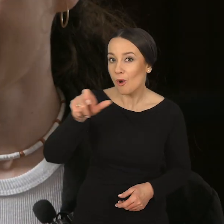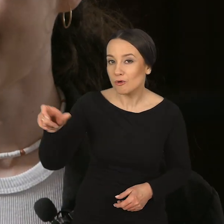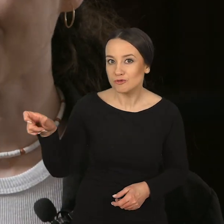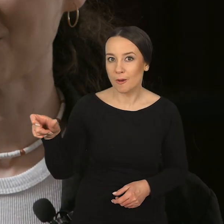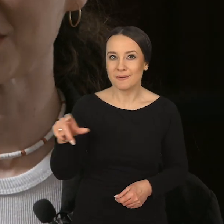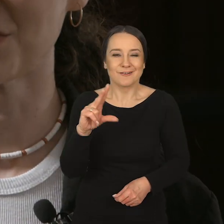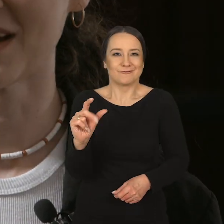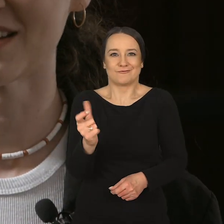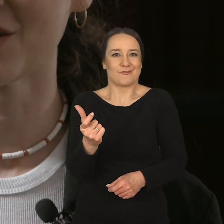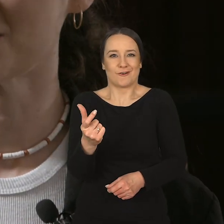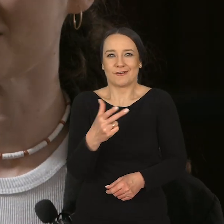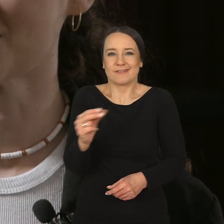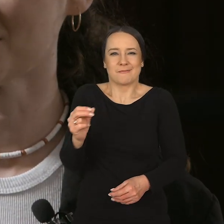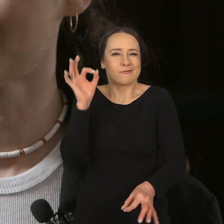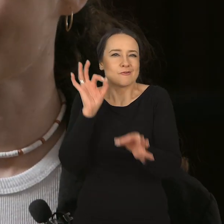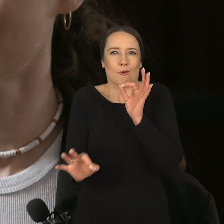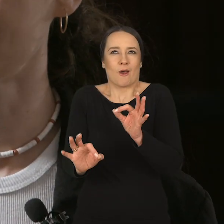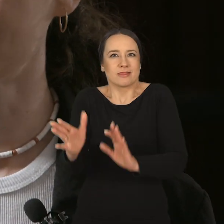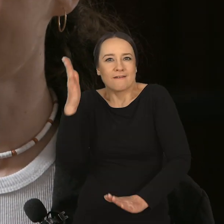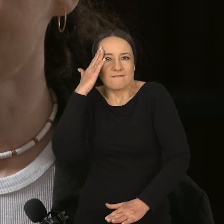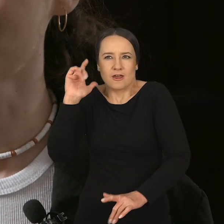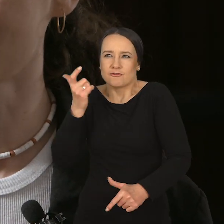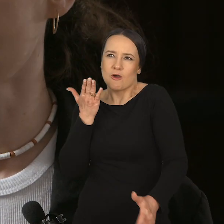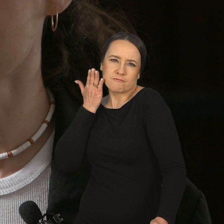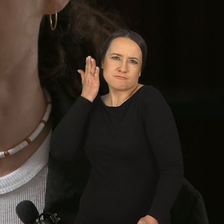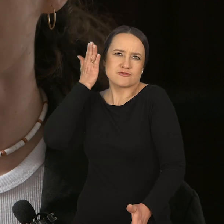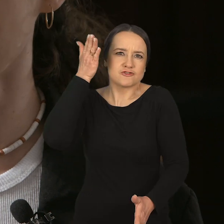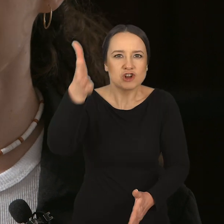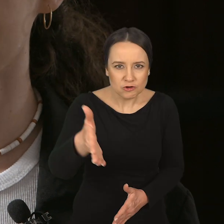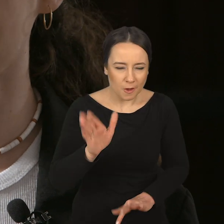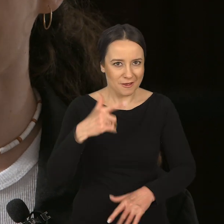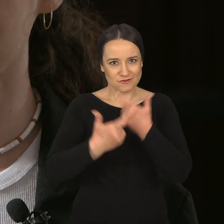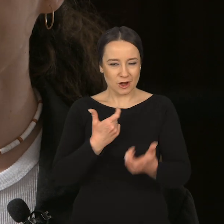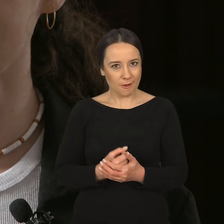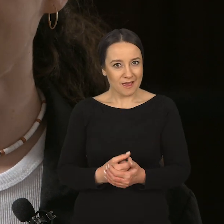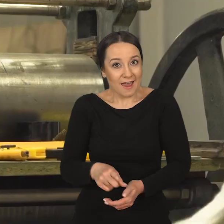Osoby, które niekoniecznie są sprecyzowane i już wiedzą, co chcą robić w przyszłości,